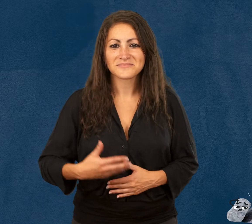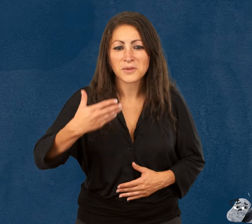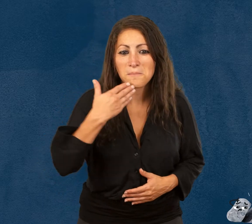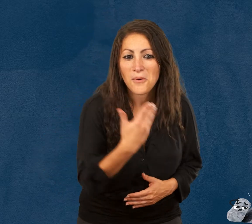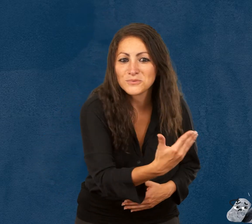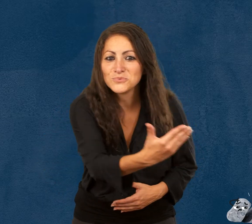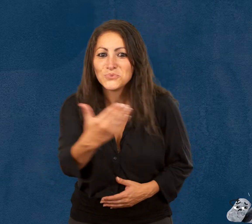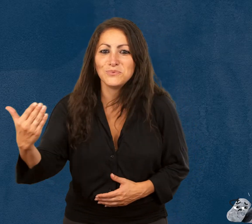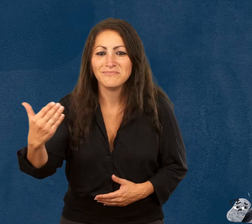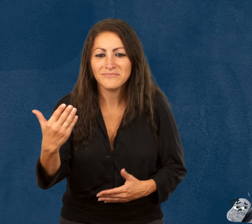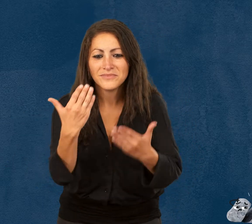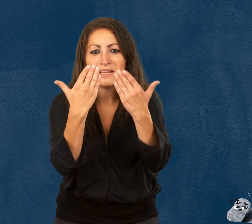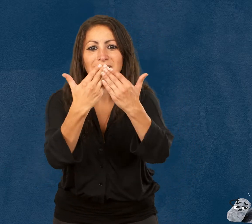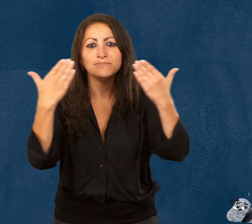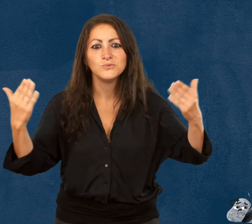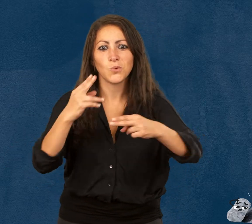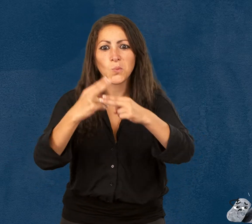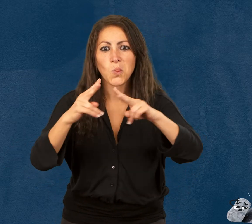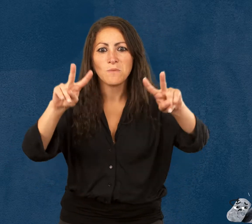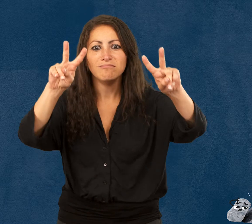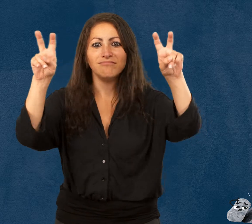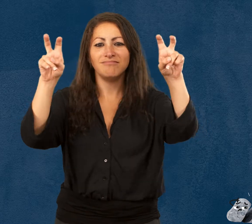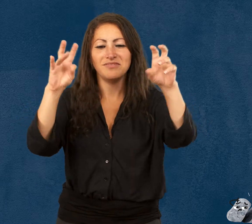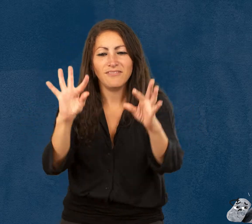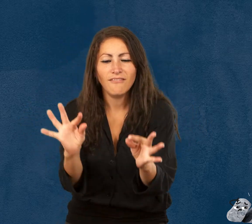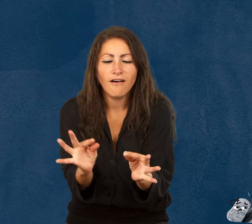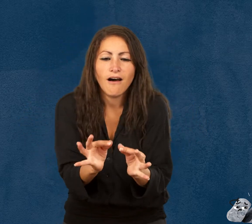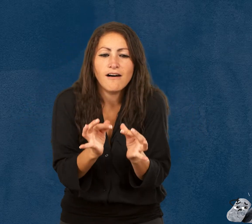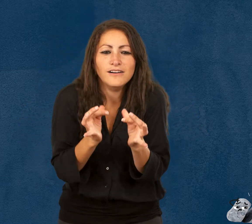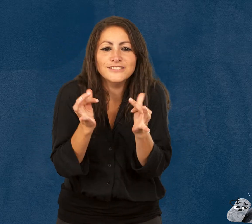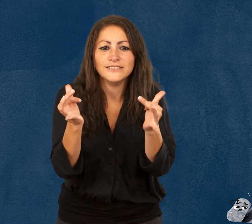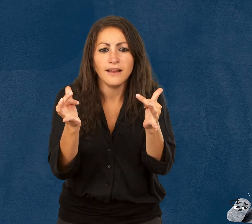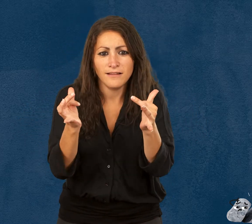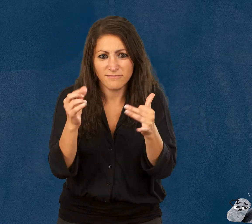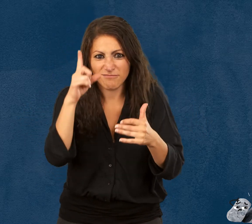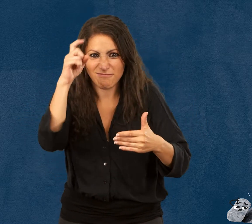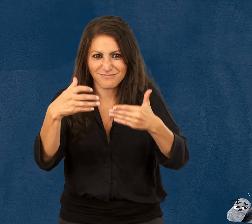Bonjour à tous ! L'exposition temporaire Fragile